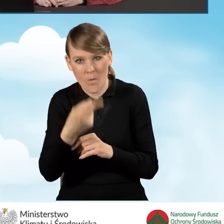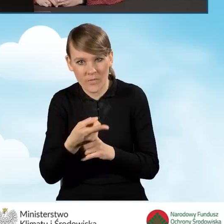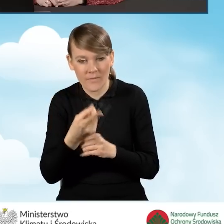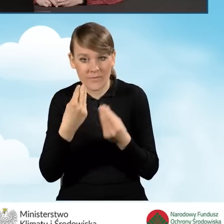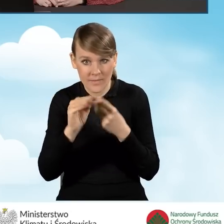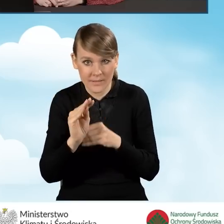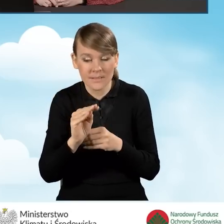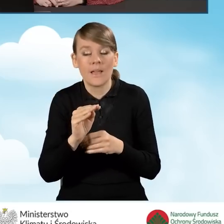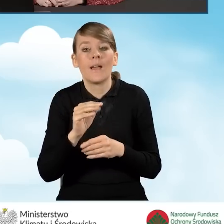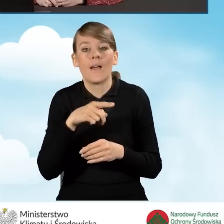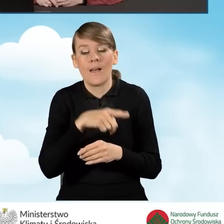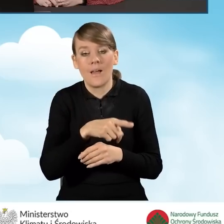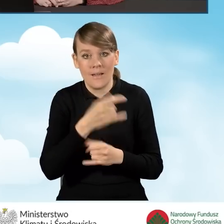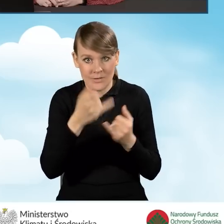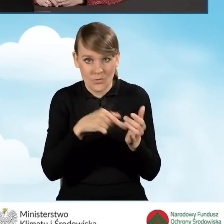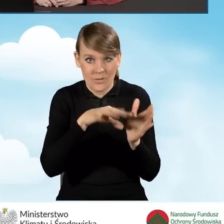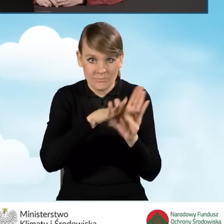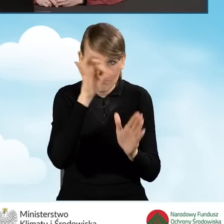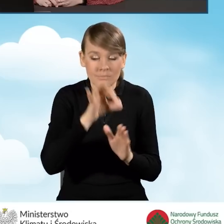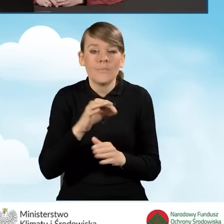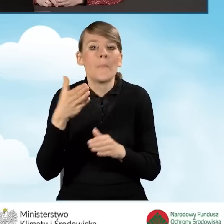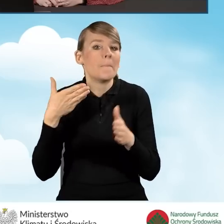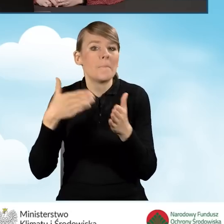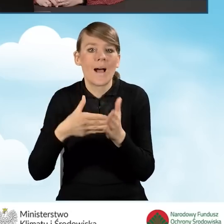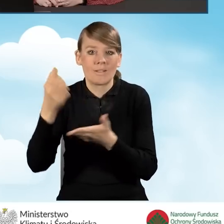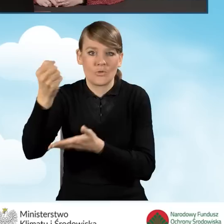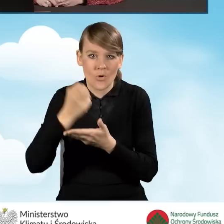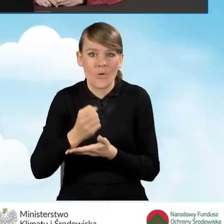nasza maksymalna kwota dotacji zostanie pomniejszona